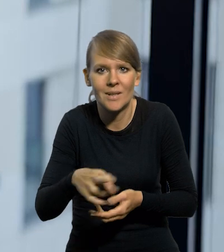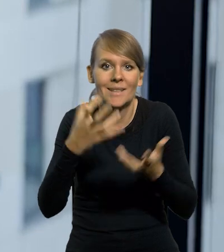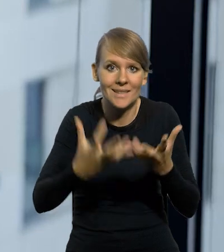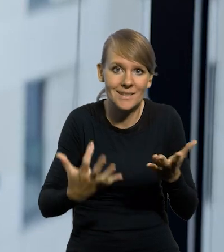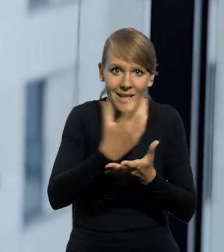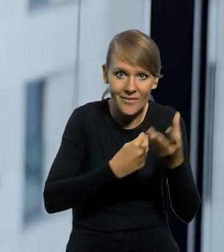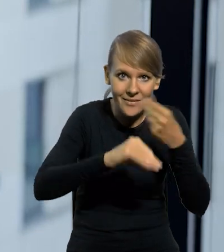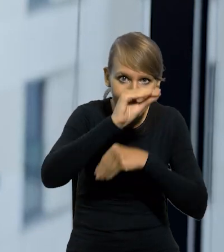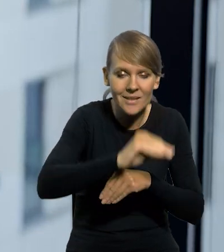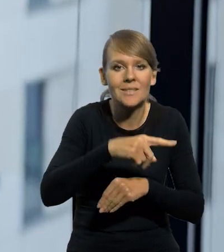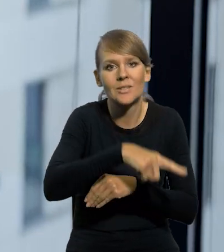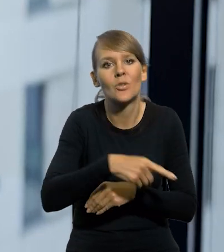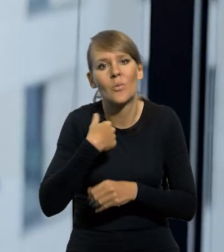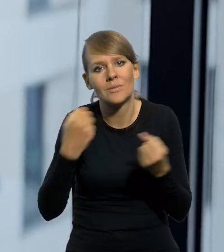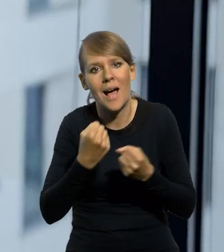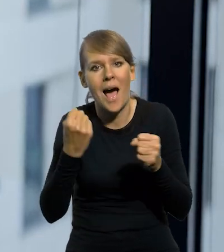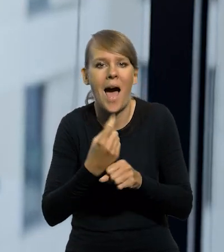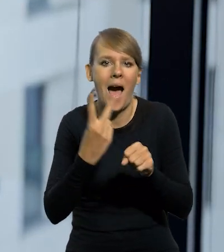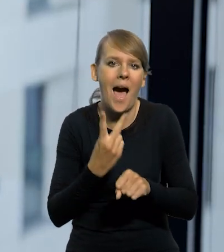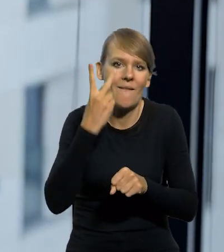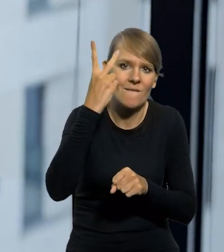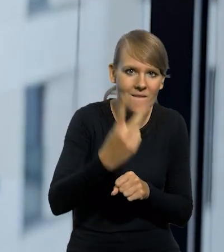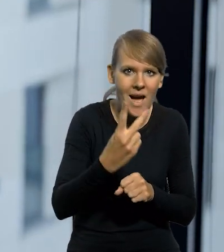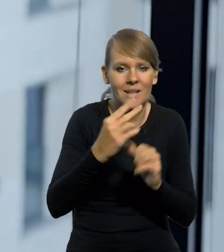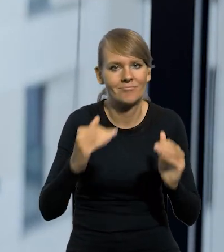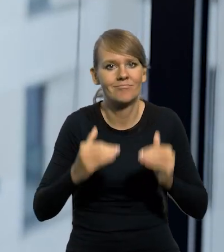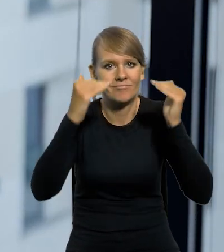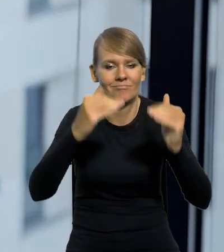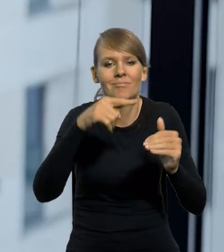Jeśli chcieli zarabiać więcej, to zabiegali o awans i wtedy wyskakiwali do następnej grupy uposażeń.